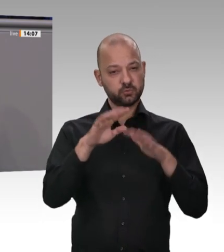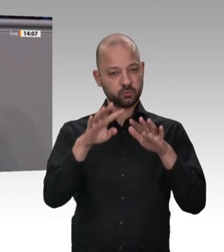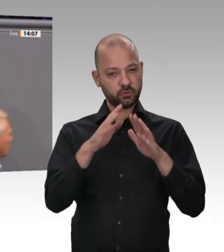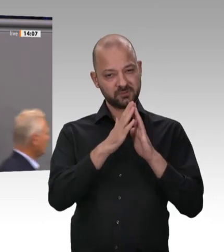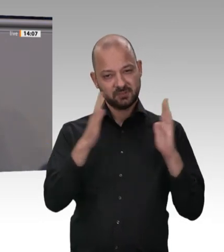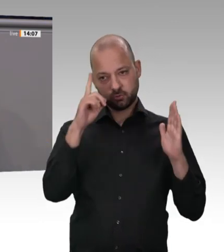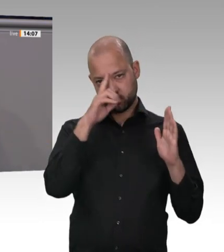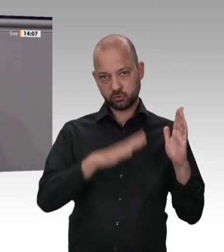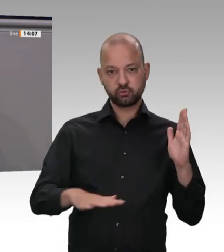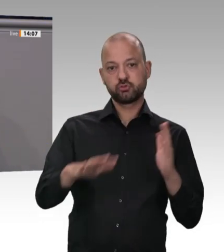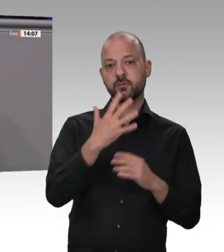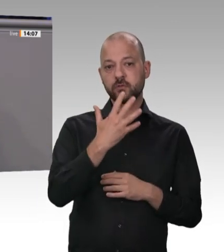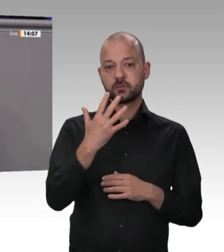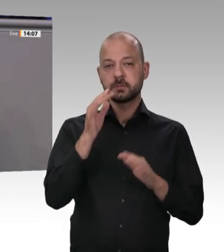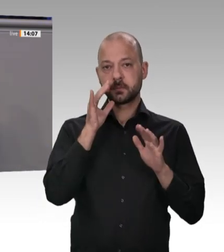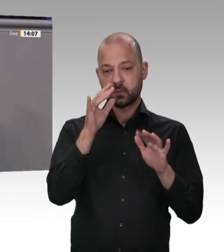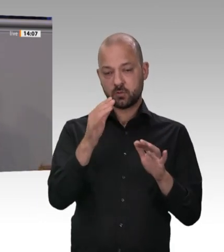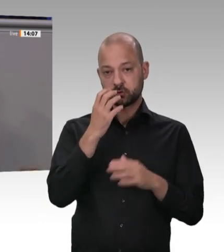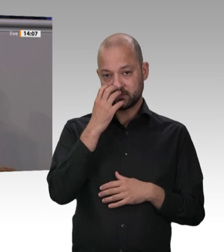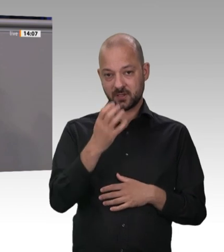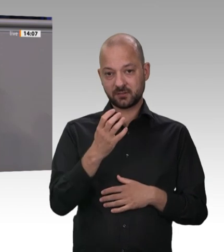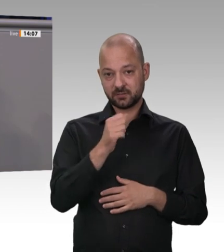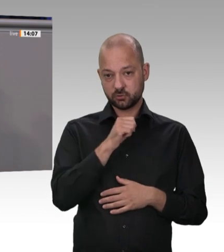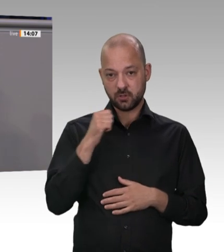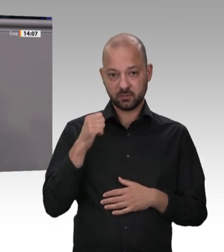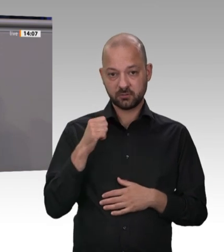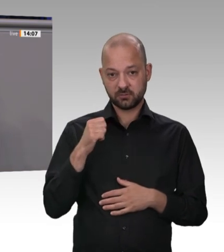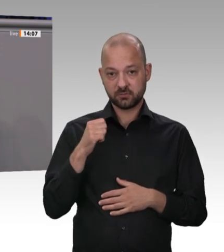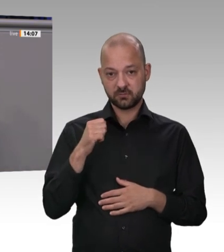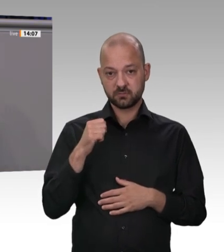zerlegen. Da frage ich Sie: Wie ist das möglich in einem Hochsteuerland wie Deutschland,